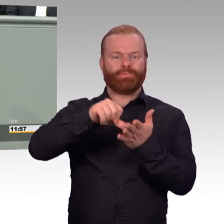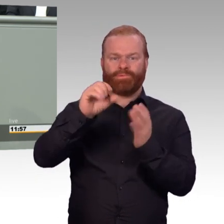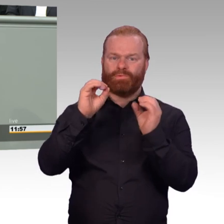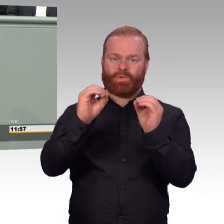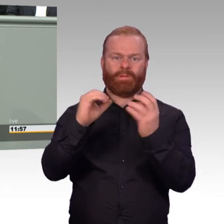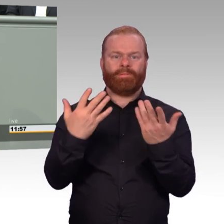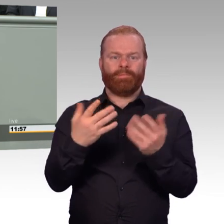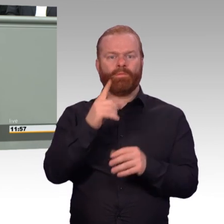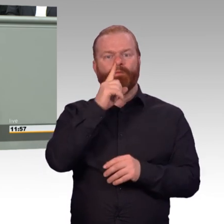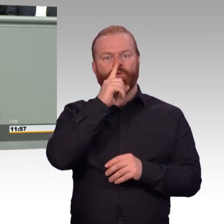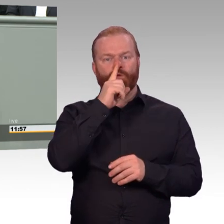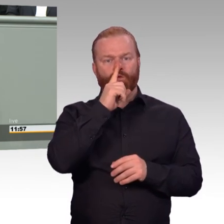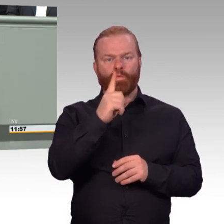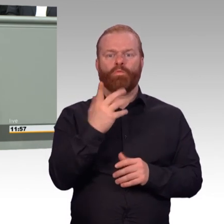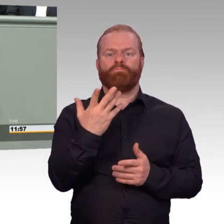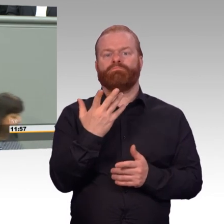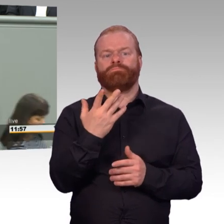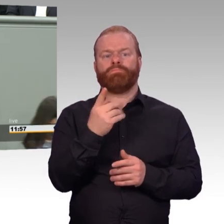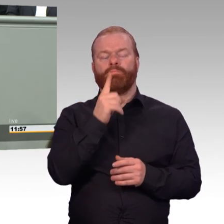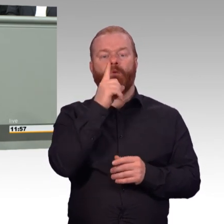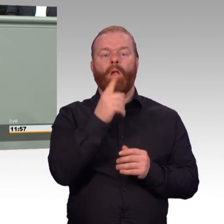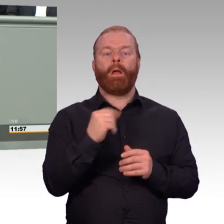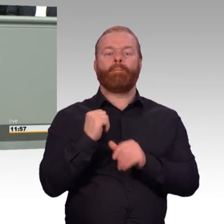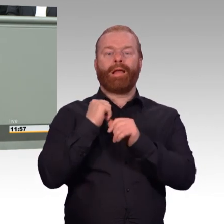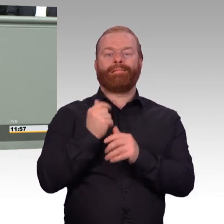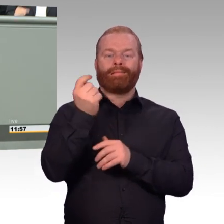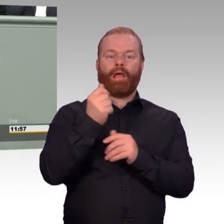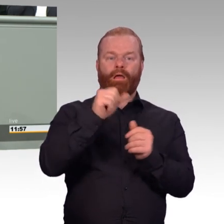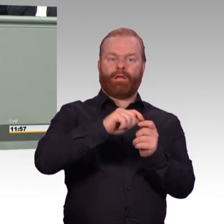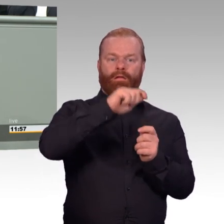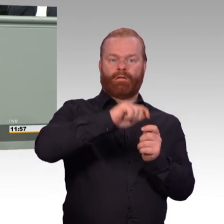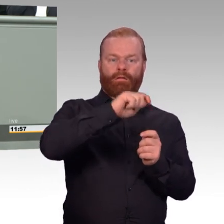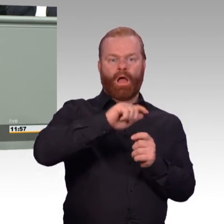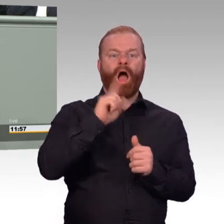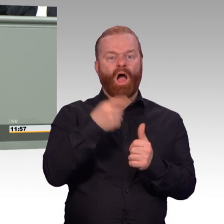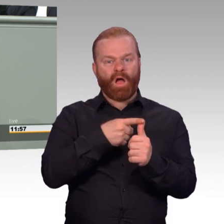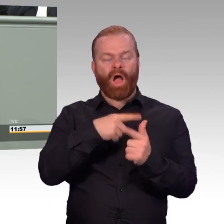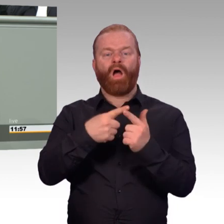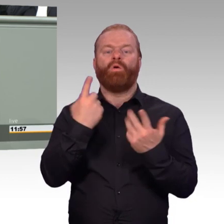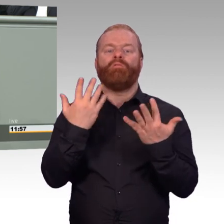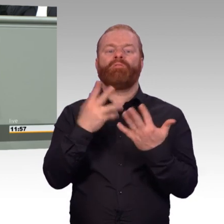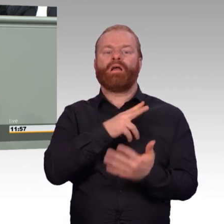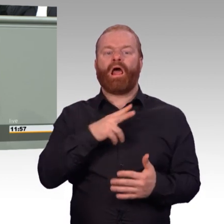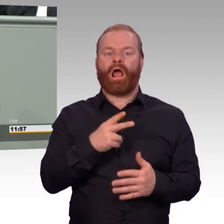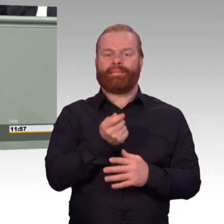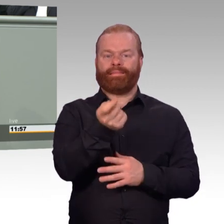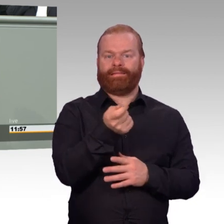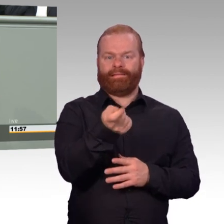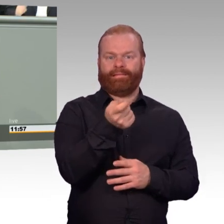Und die kann man später nie wieder nachholen. Deshalb ist es ein ganz wichtiger Schritt. Wir schließen diese rentenrechtliche Lücke jetzt.